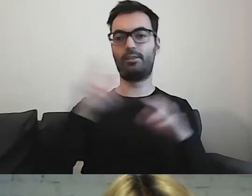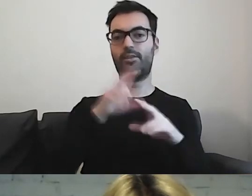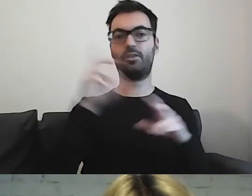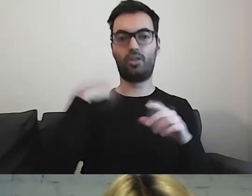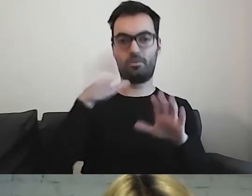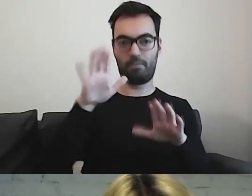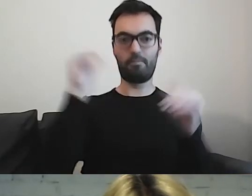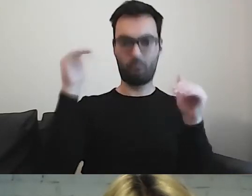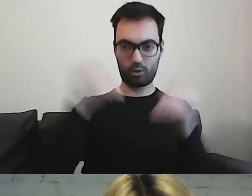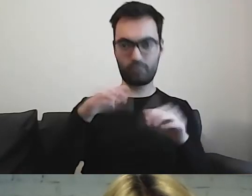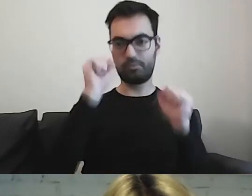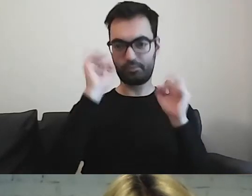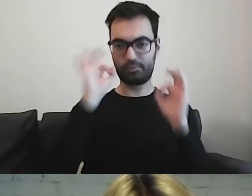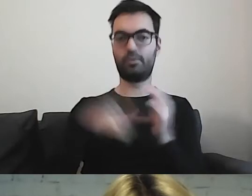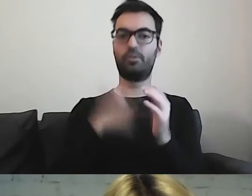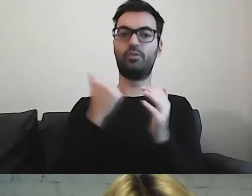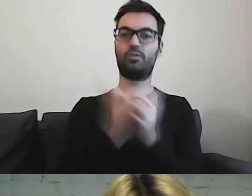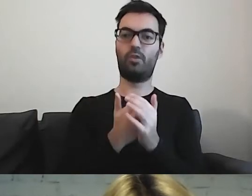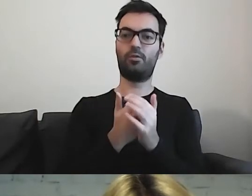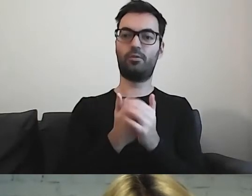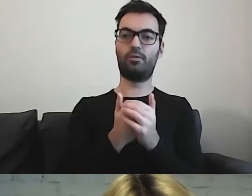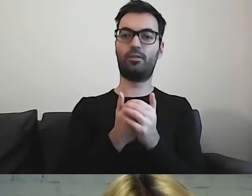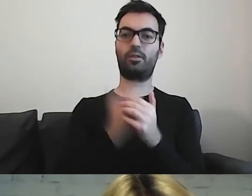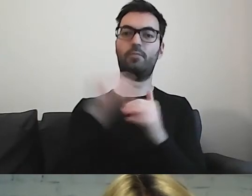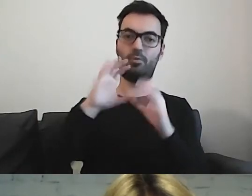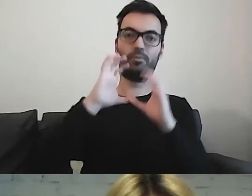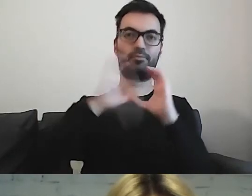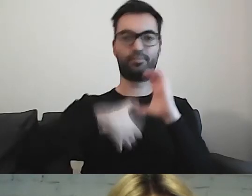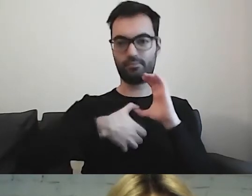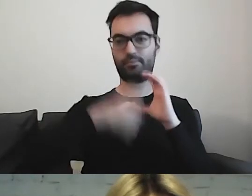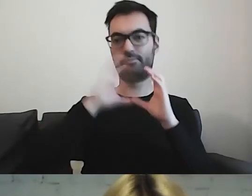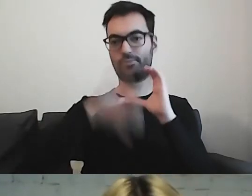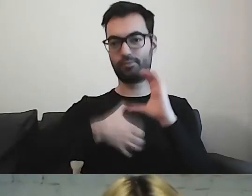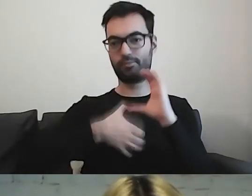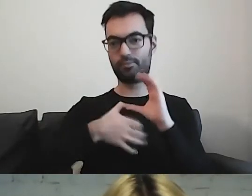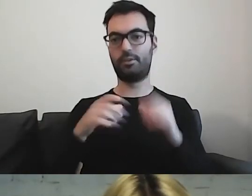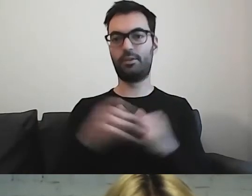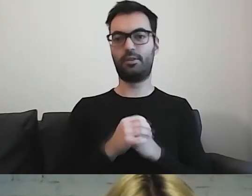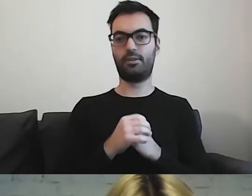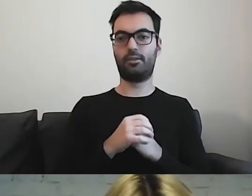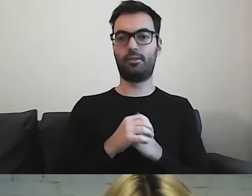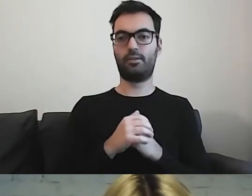Mogą być nieporozumienia. I duży zawód,